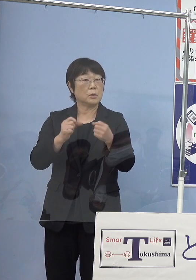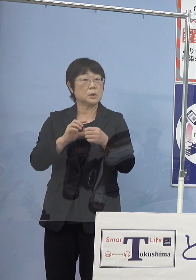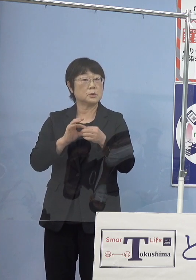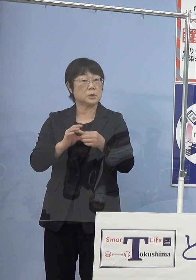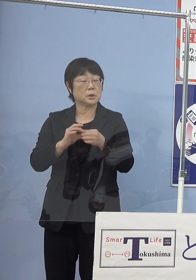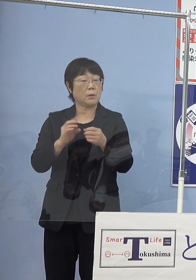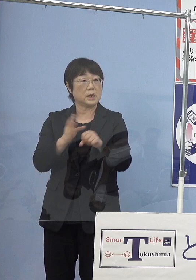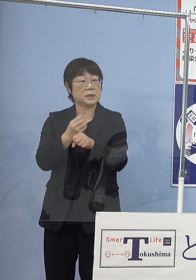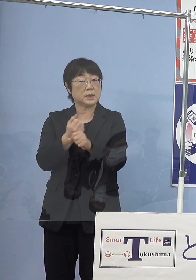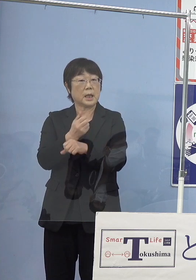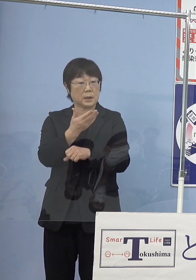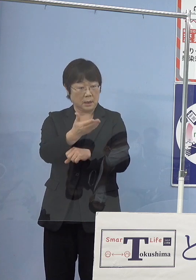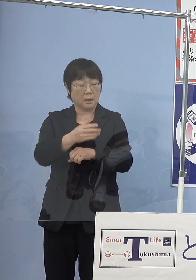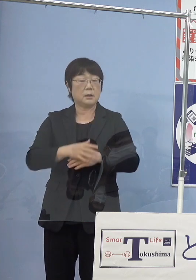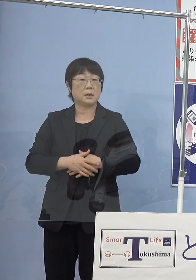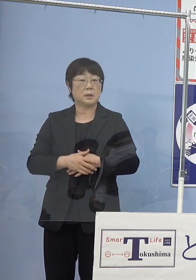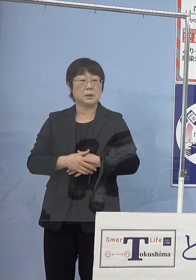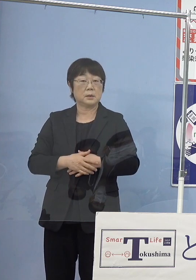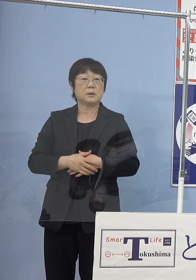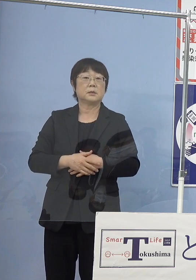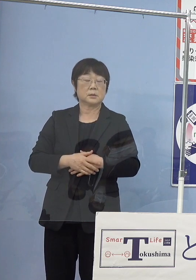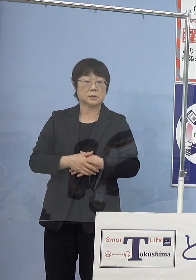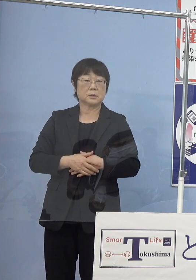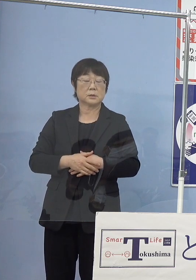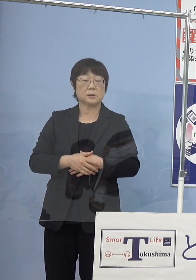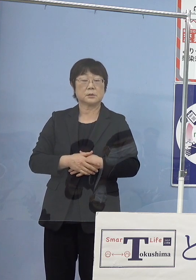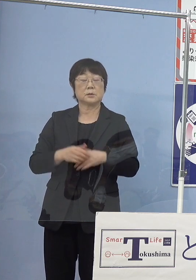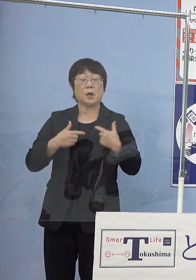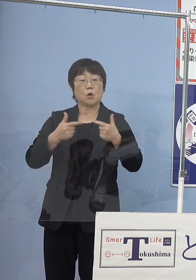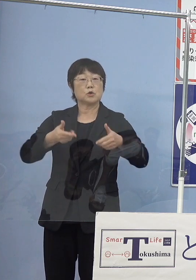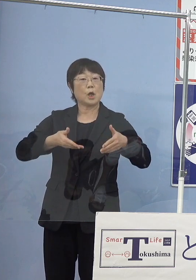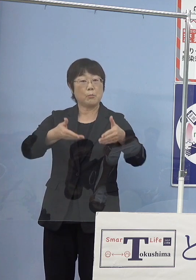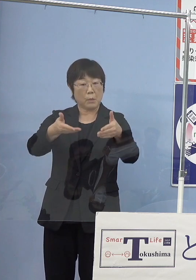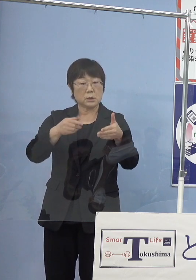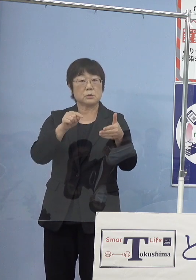（知事） いや、実際にはもう路線バスとして導入をしていきますので